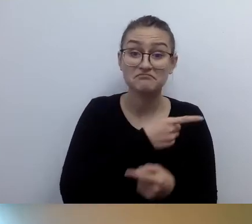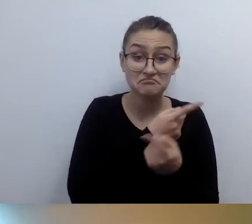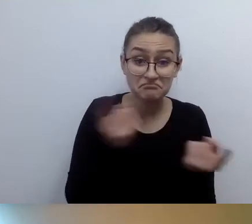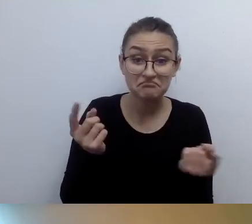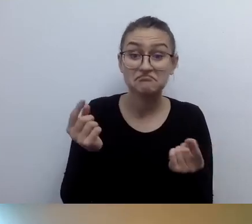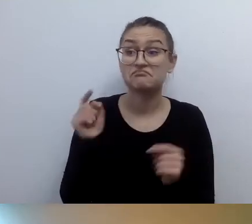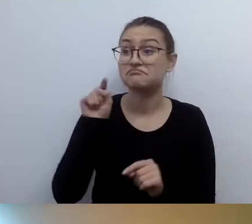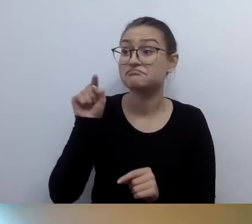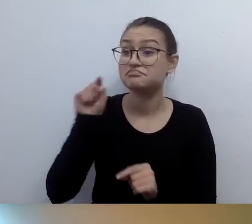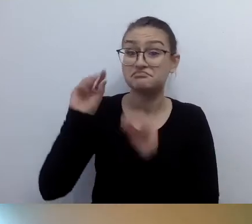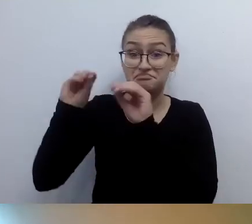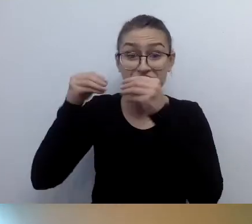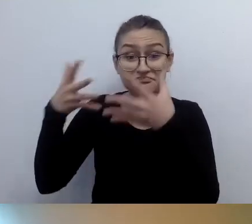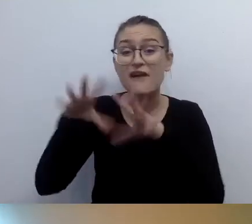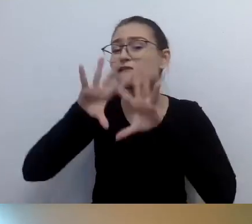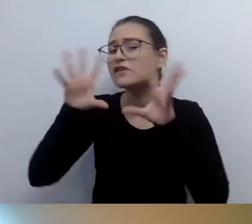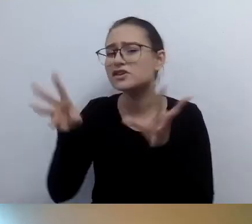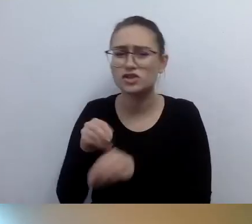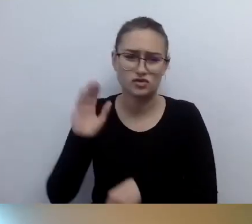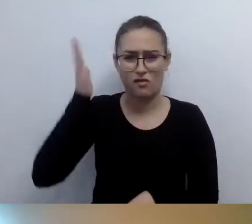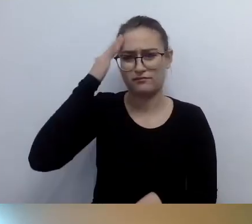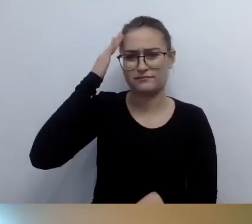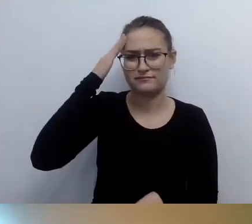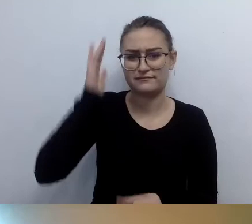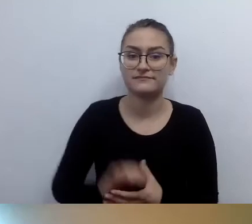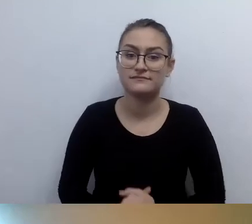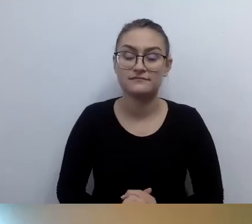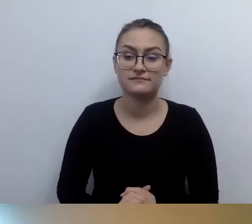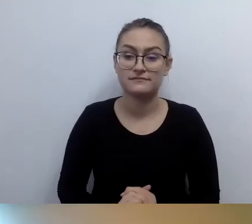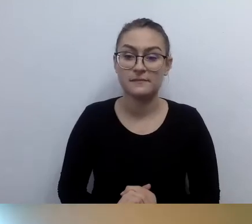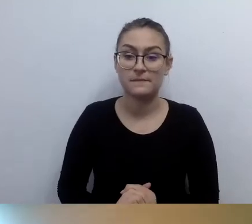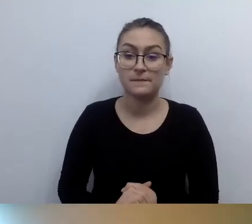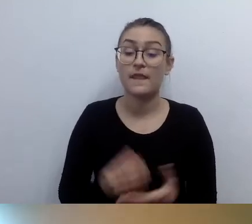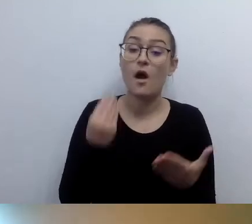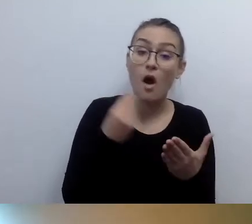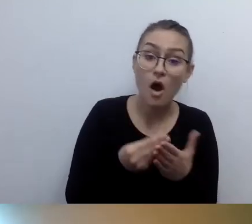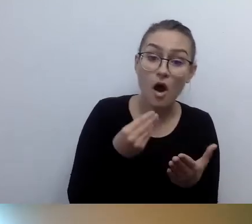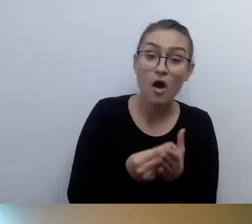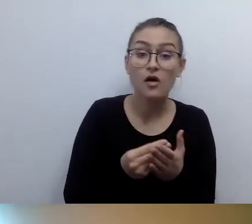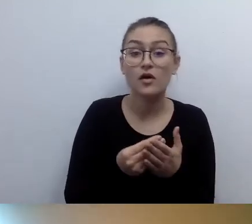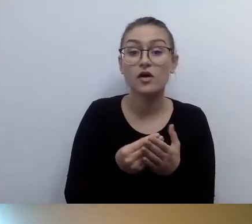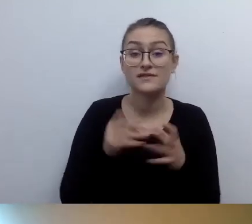Ważna rzecz, jeśli chodzi o koszty: pętla potrafią kosztować 2-2,5 tys.